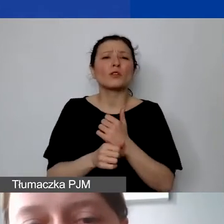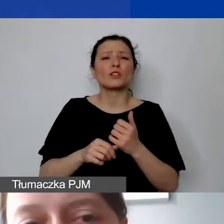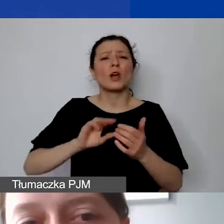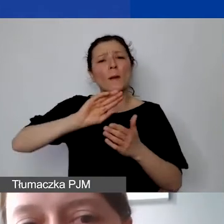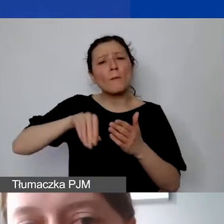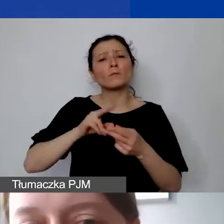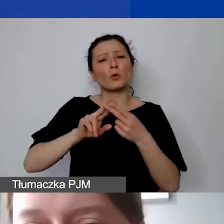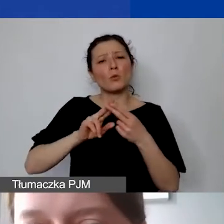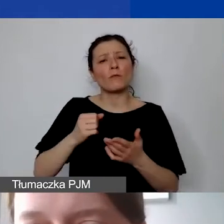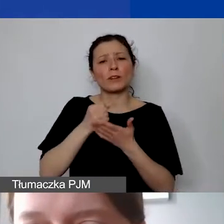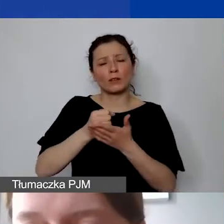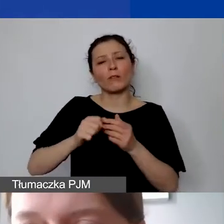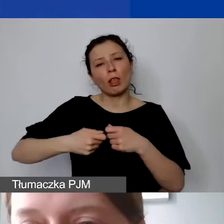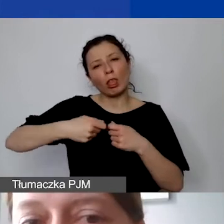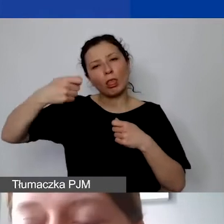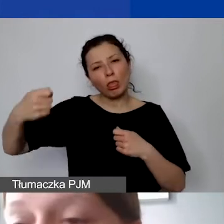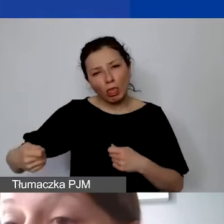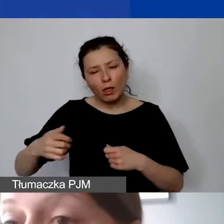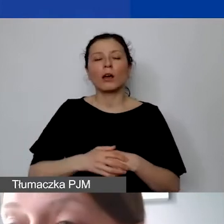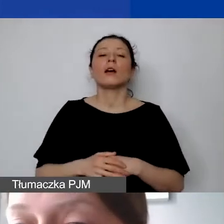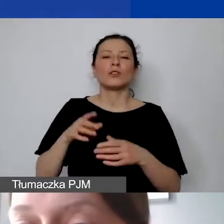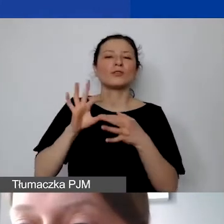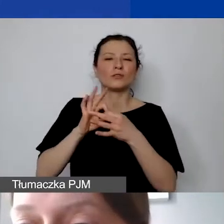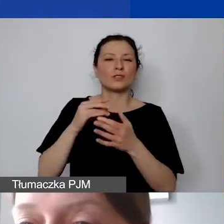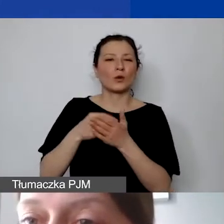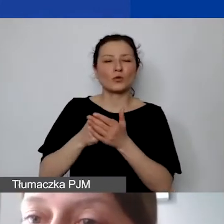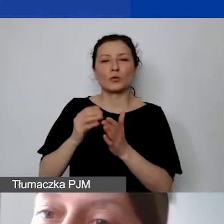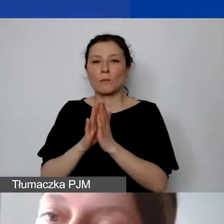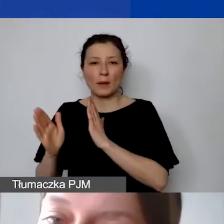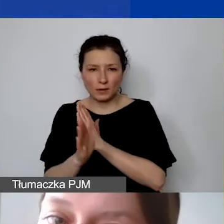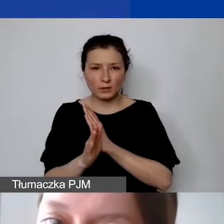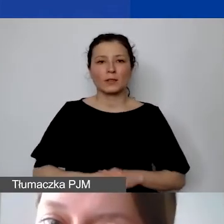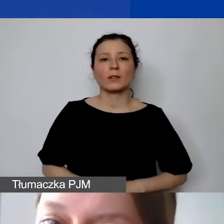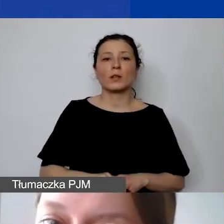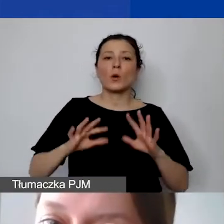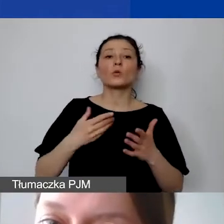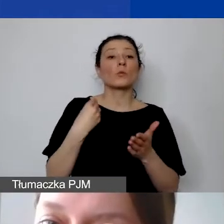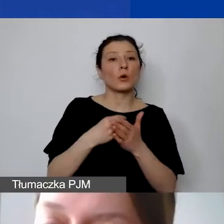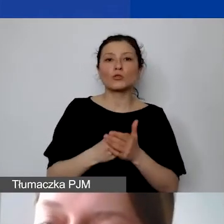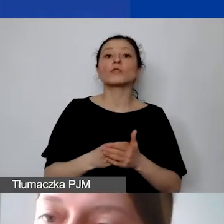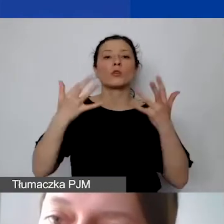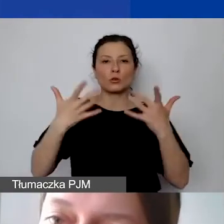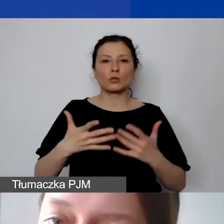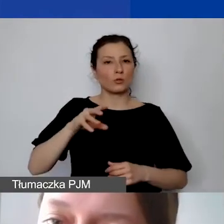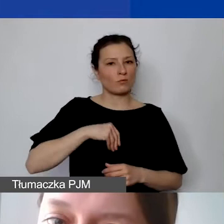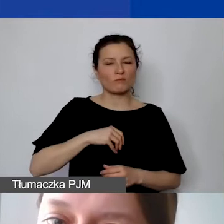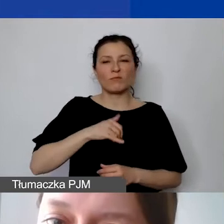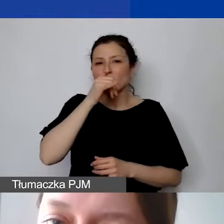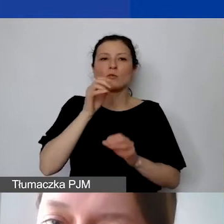wiąże się z kosztami pośrednimi. To będą koszty kwalifikowane, które nie mogą być jasno wykazane jako bezpośrednio związane z projektem,